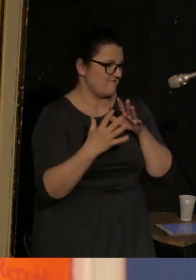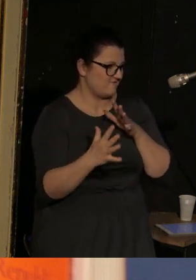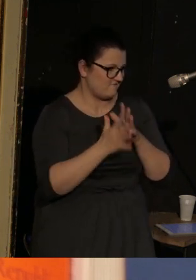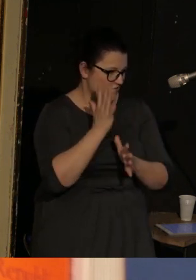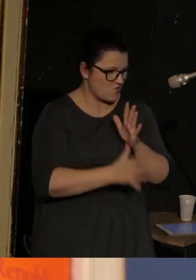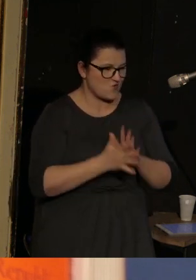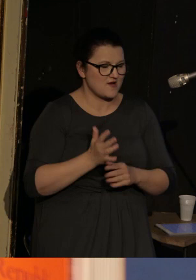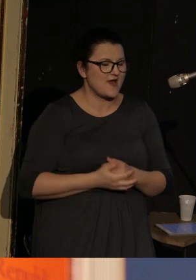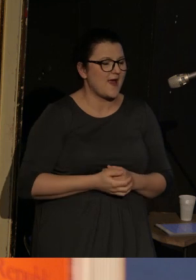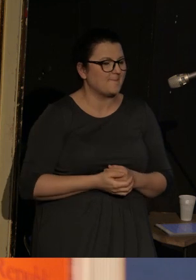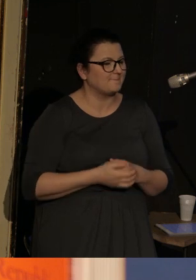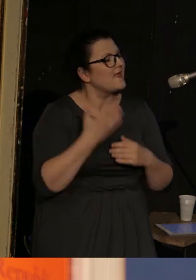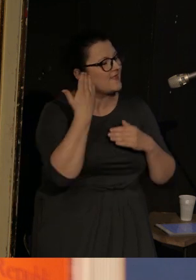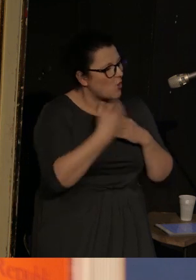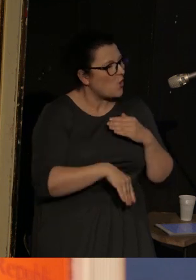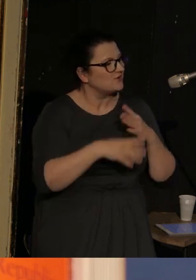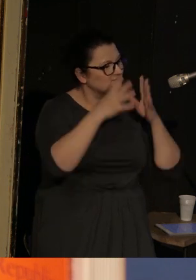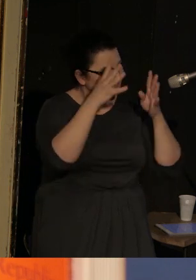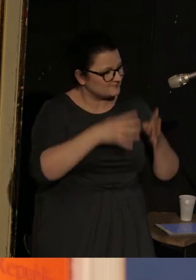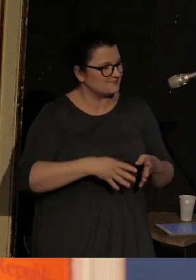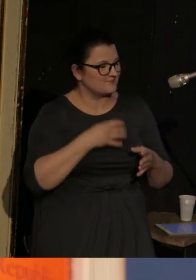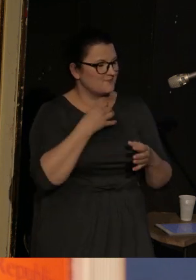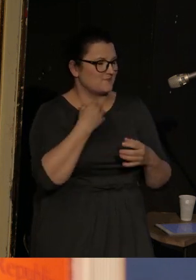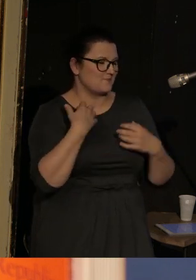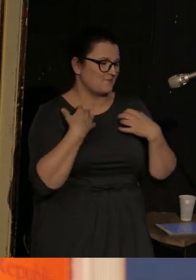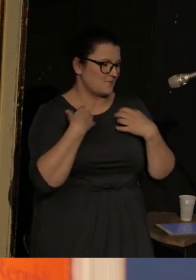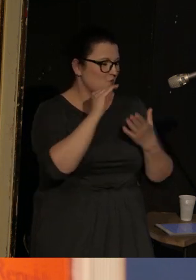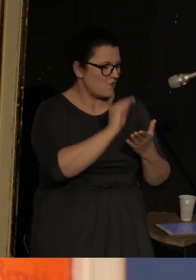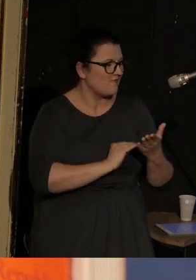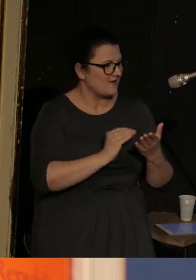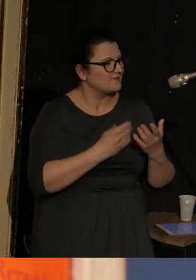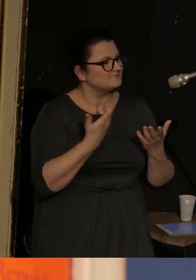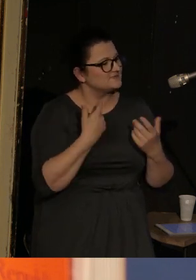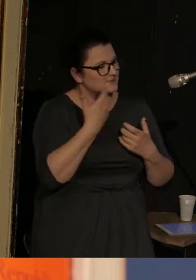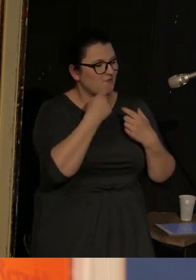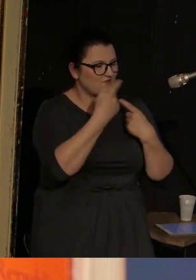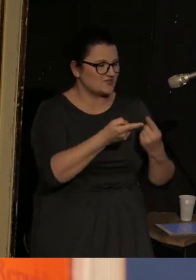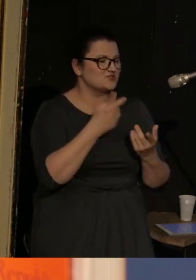I na koniec tej biografii chciałam powiedzieć, że mieszka w San Diego w stanie Kalifornia,